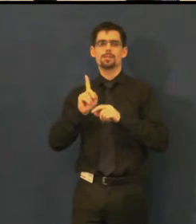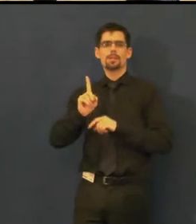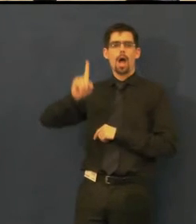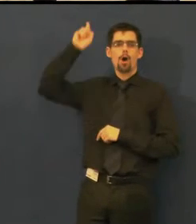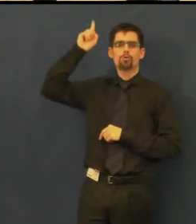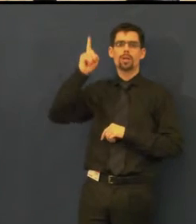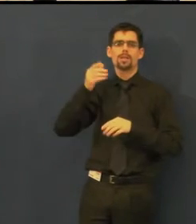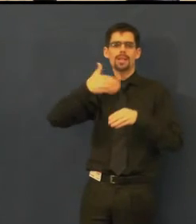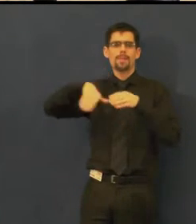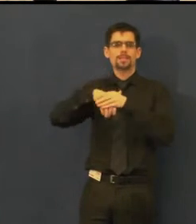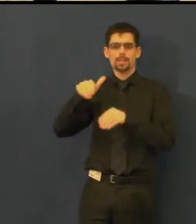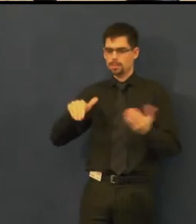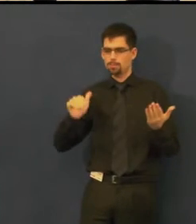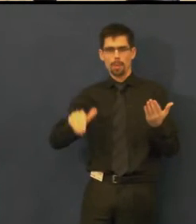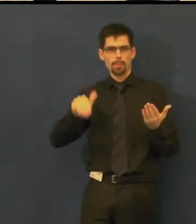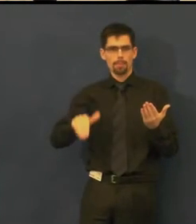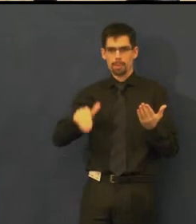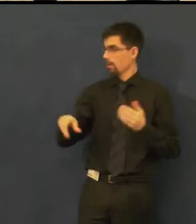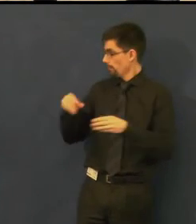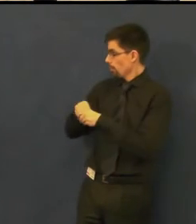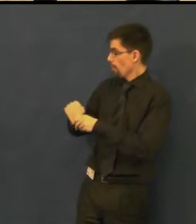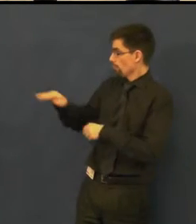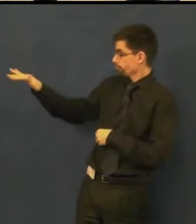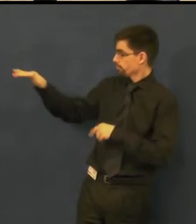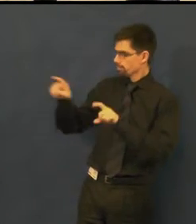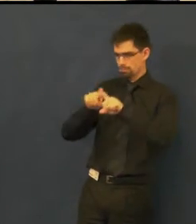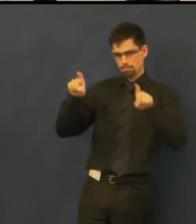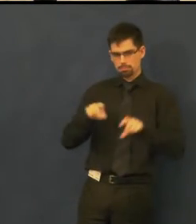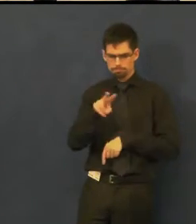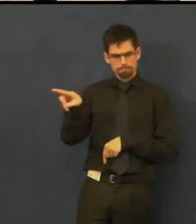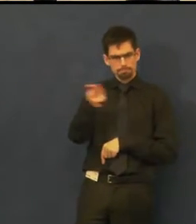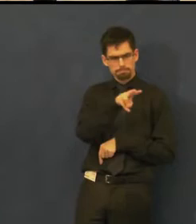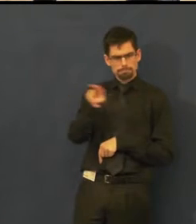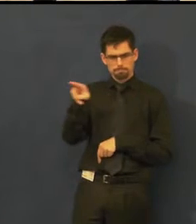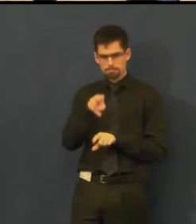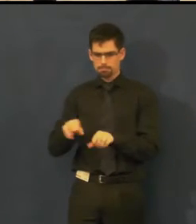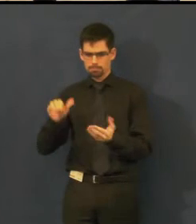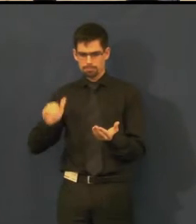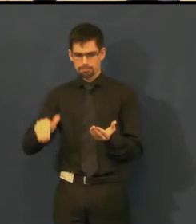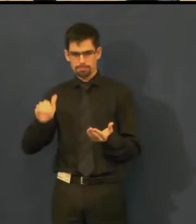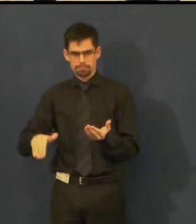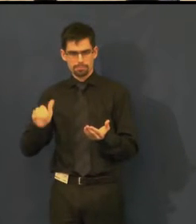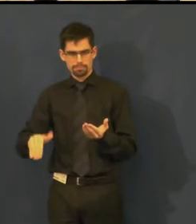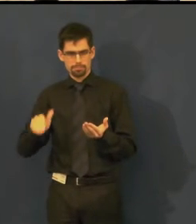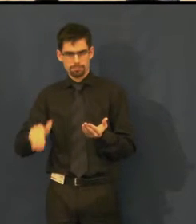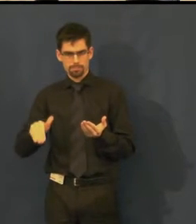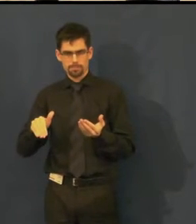kde sedí klikač, který sleduje dění na scéně,